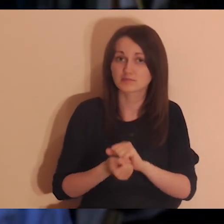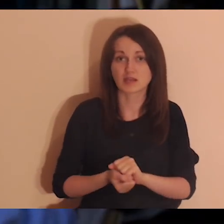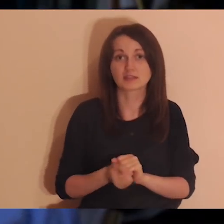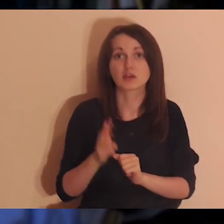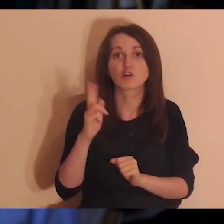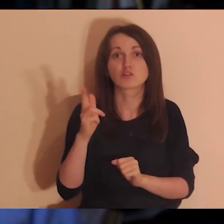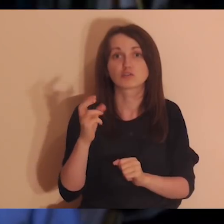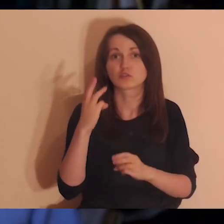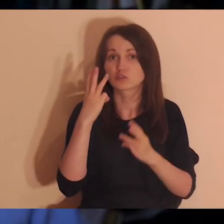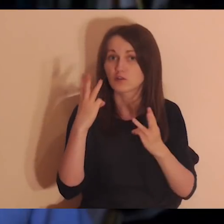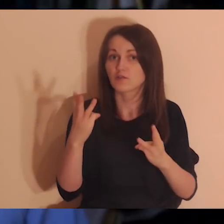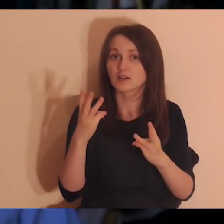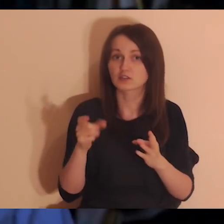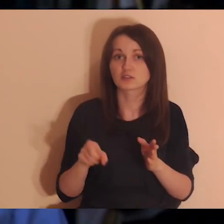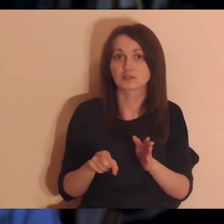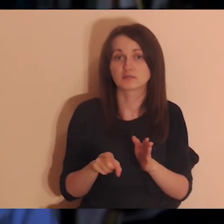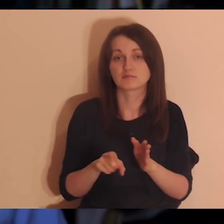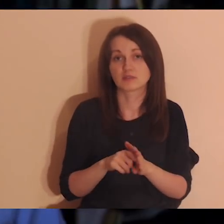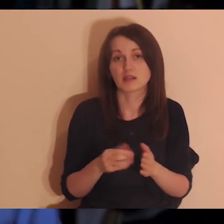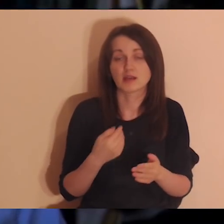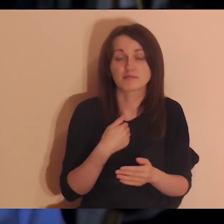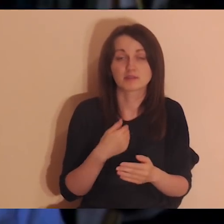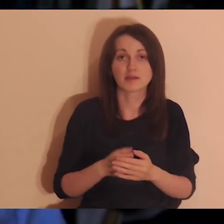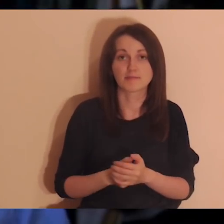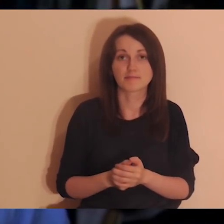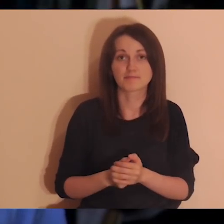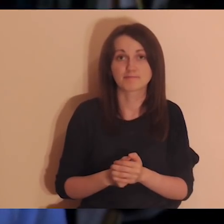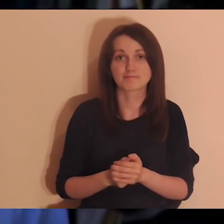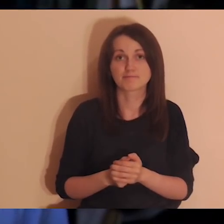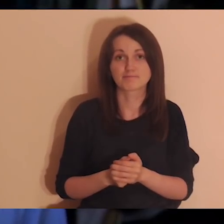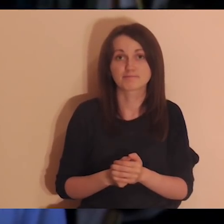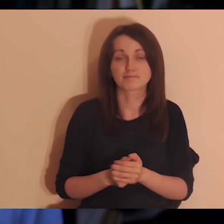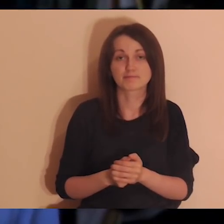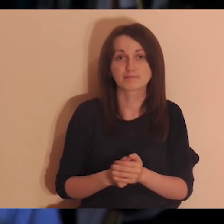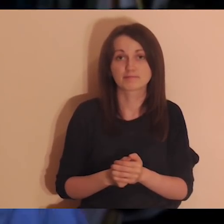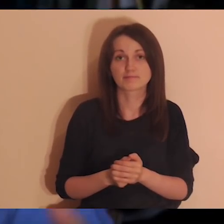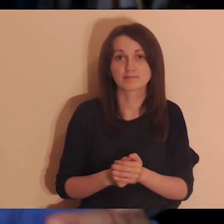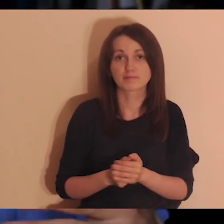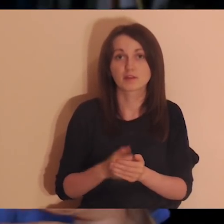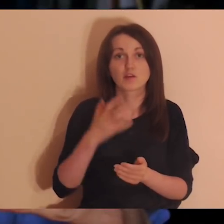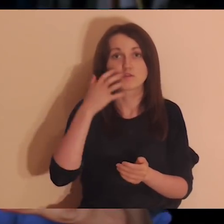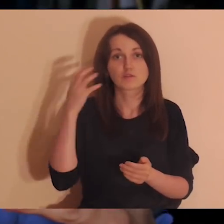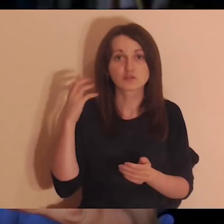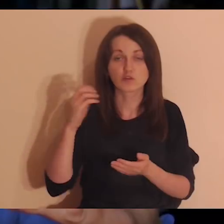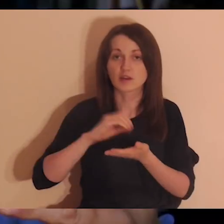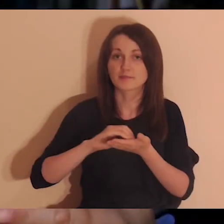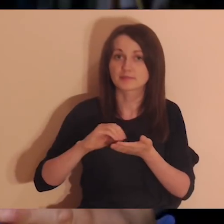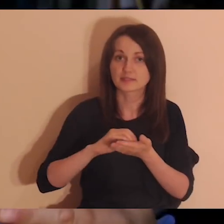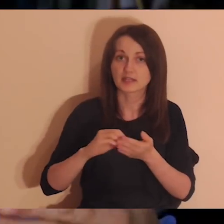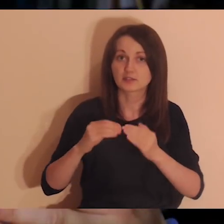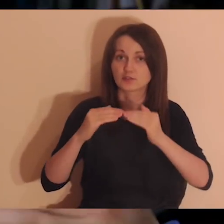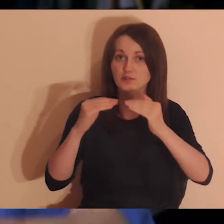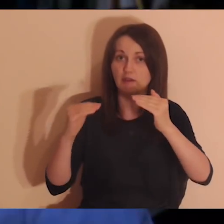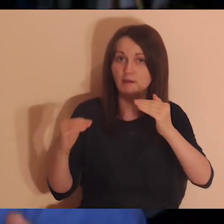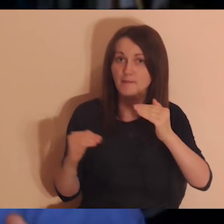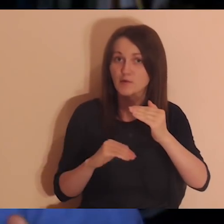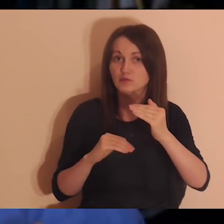Poczytałem komentarze pod tą Zaprawą i niektóre osoby podzieliły się z nami,